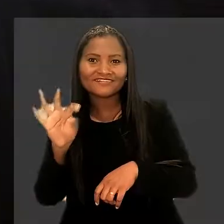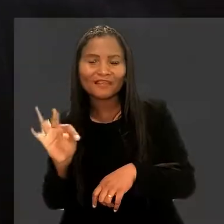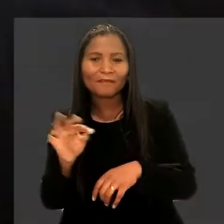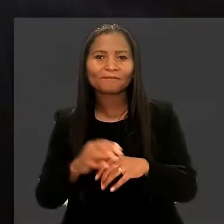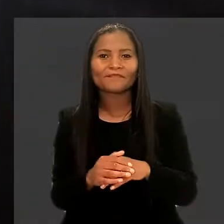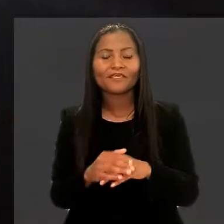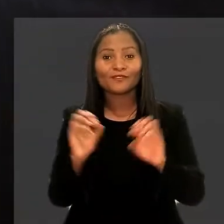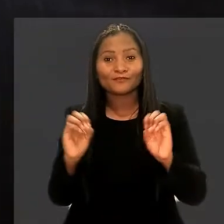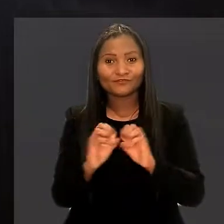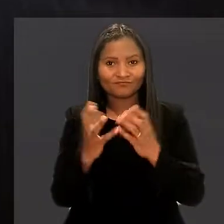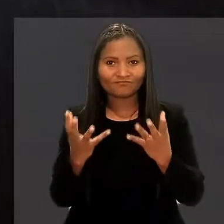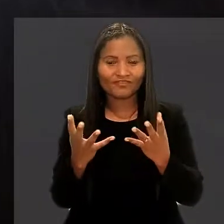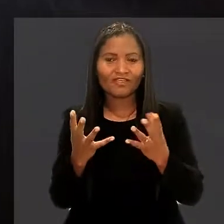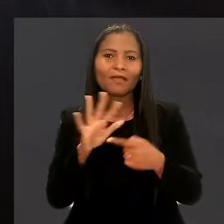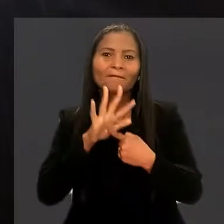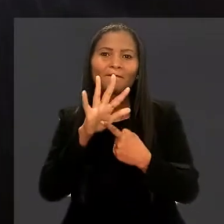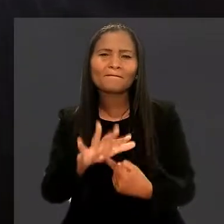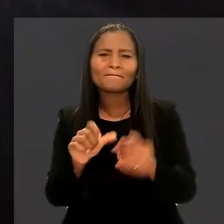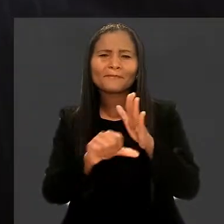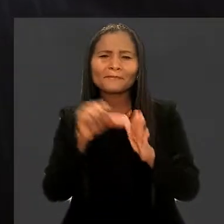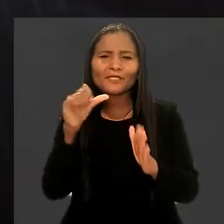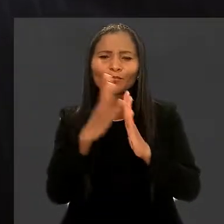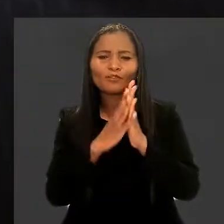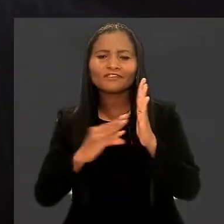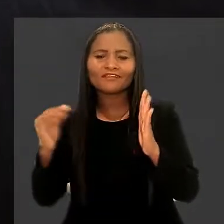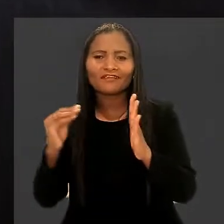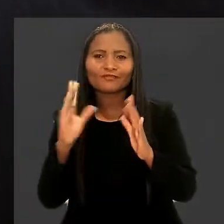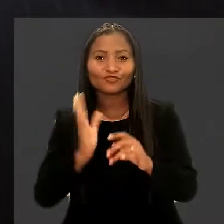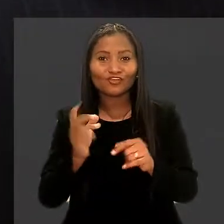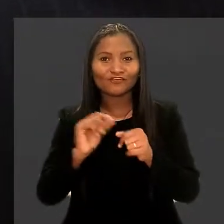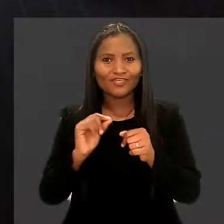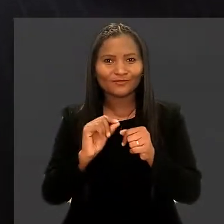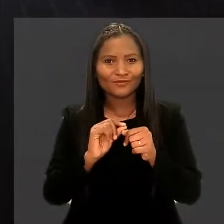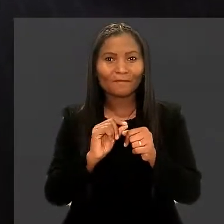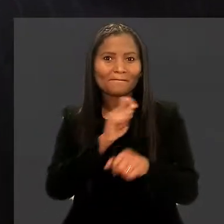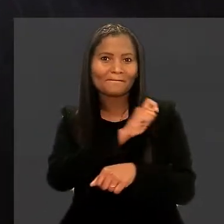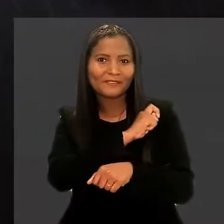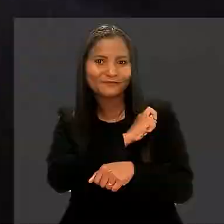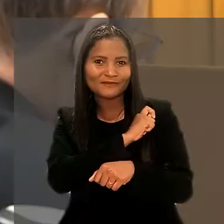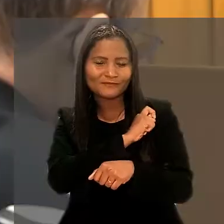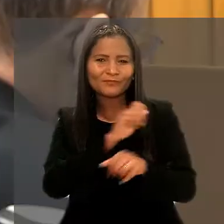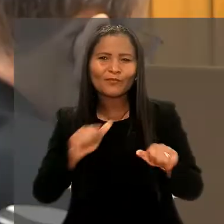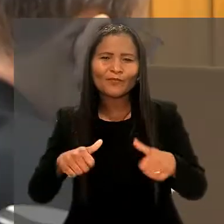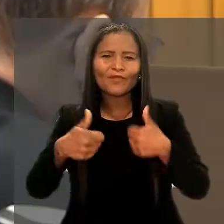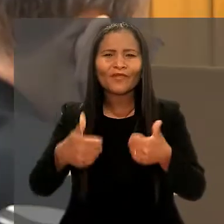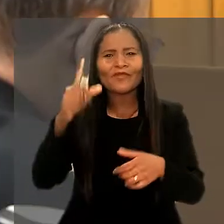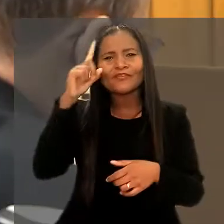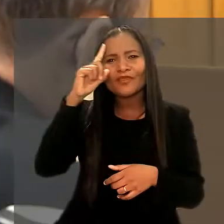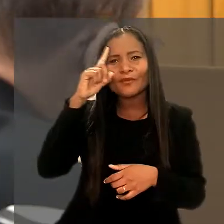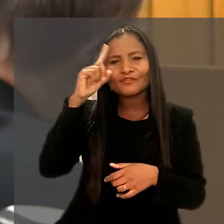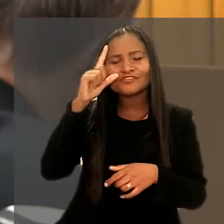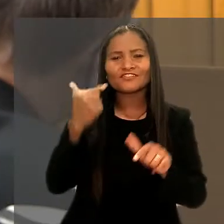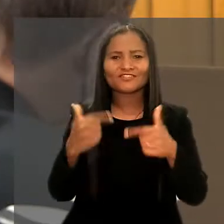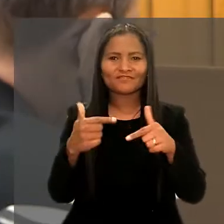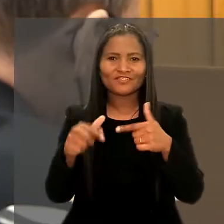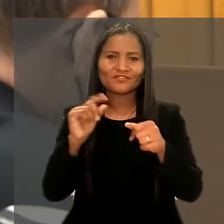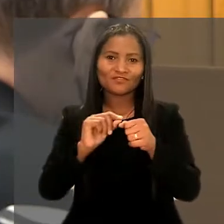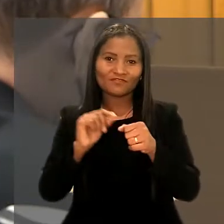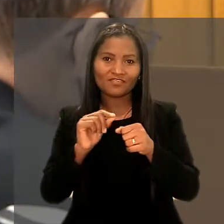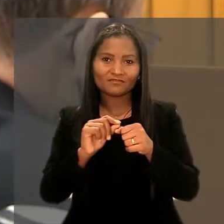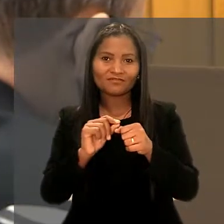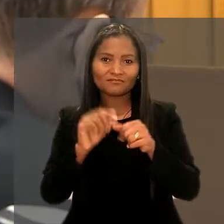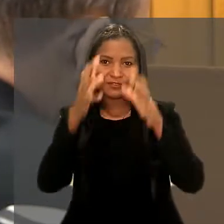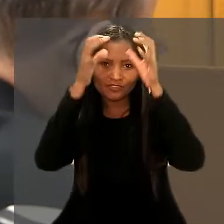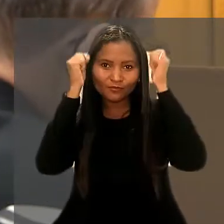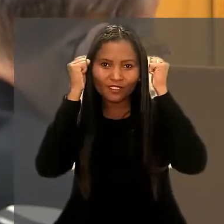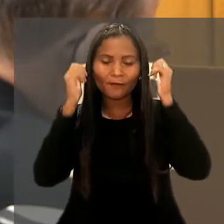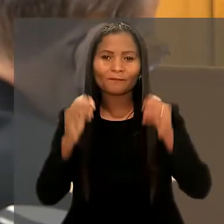Durante o evento, foram apresentados os primeiros protótipos desenvolvidos pelos estudantes para aprimoramento de rotinas e de serviços prestados pelo tribunal.